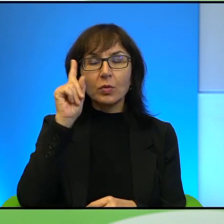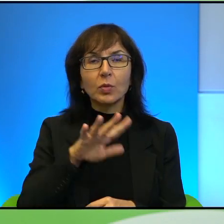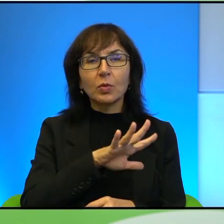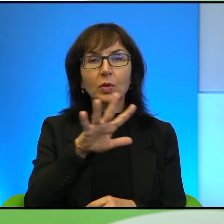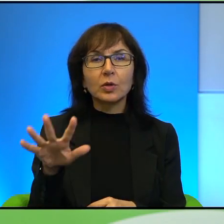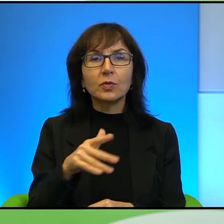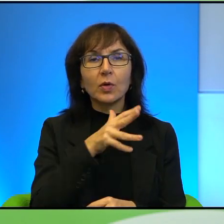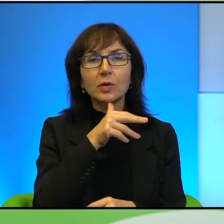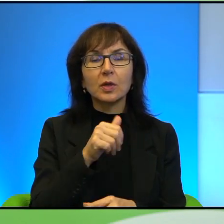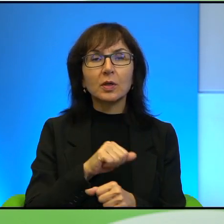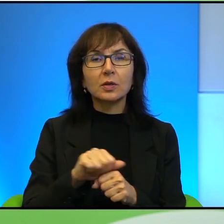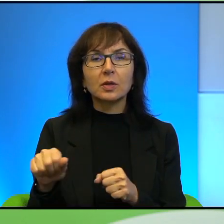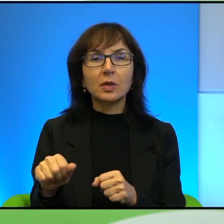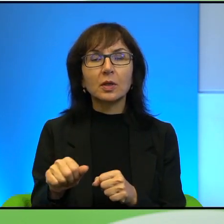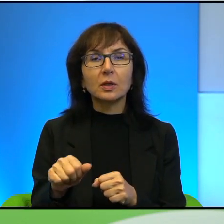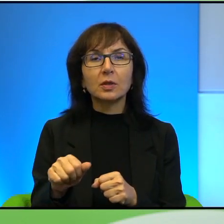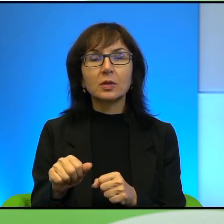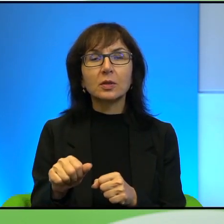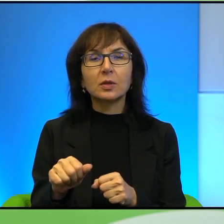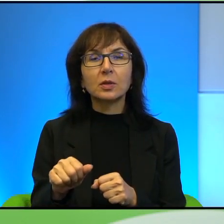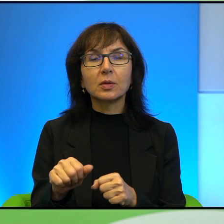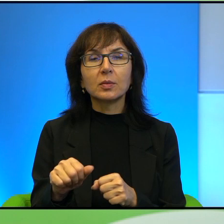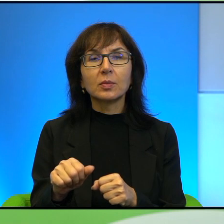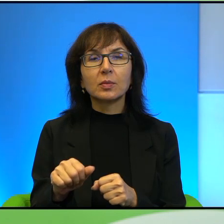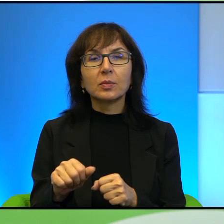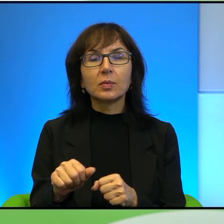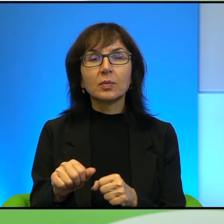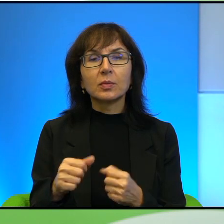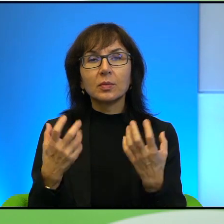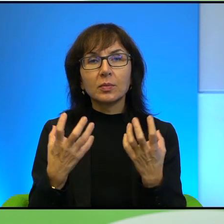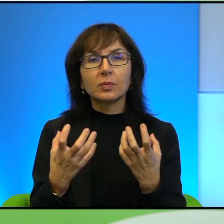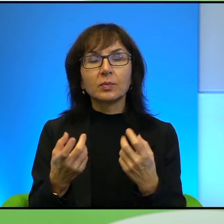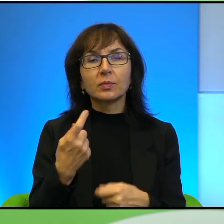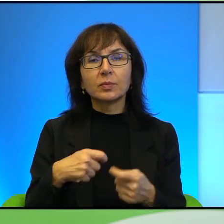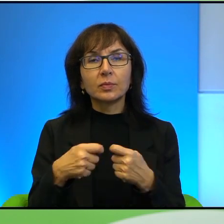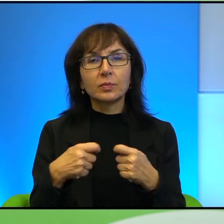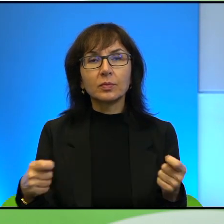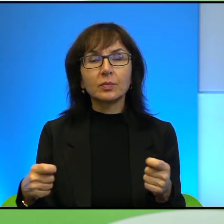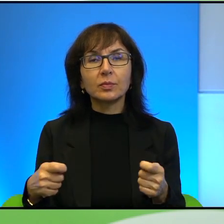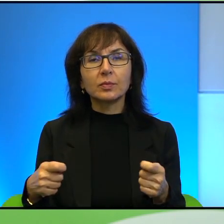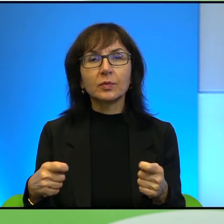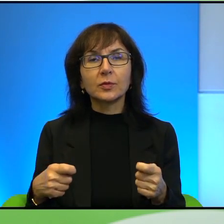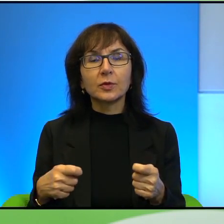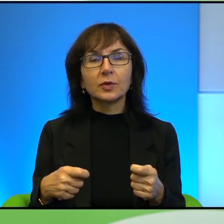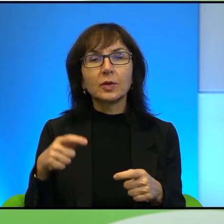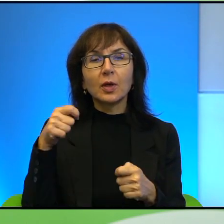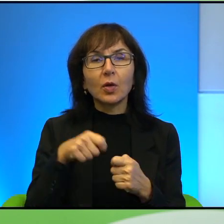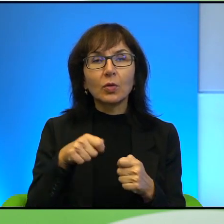jest jakby no jakby chce rozwiązania tego konfliktu, tej sytuacji,